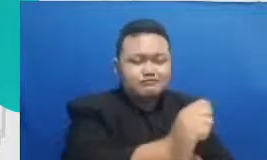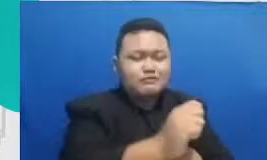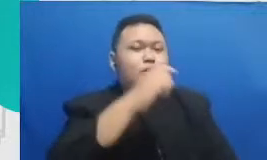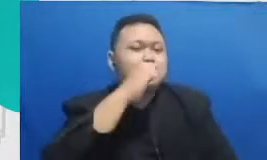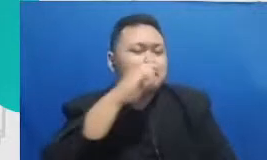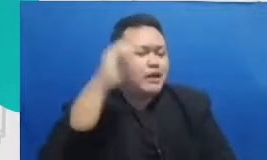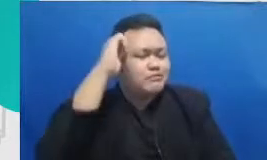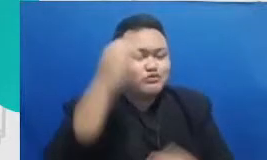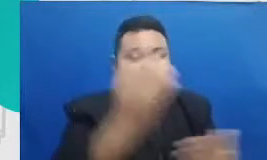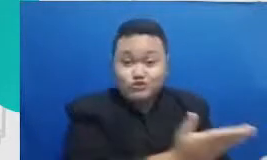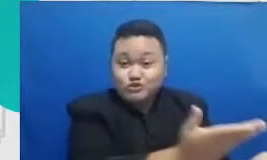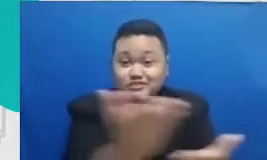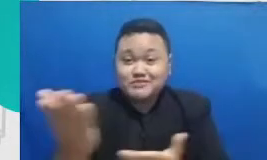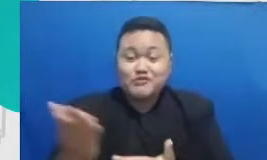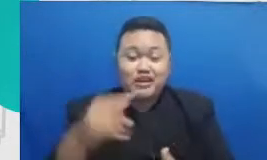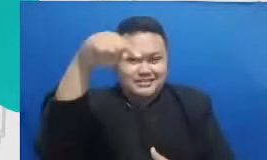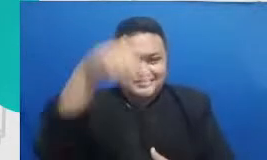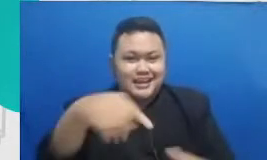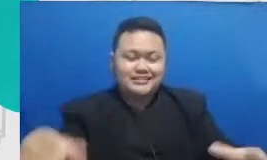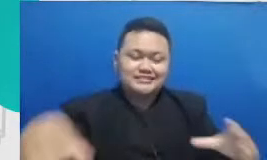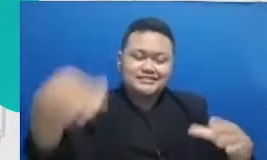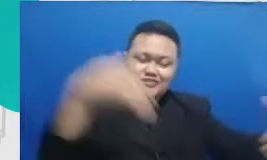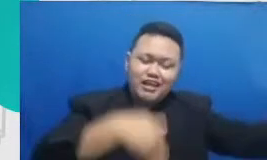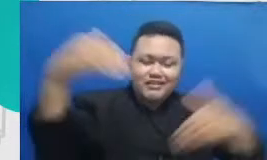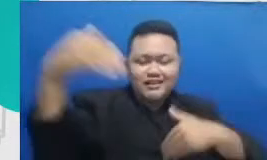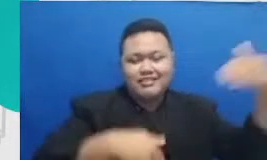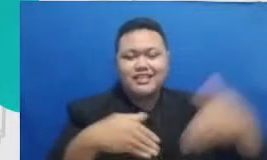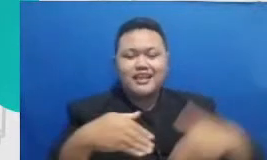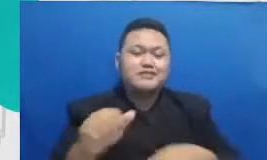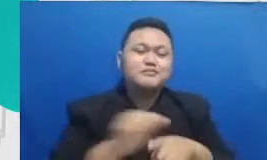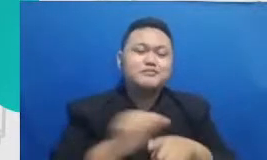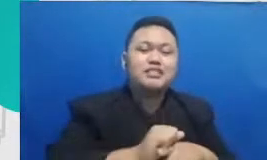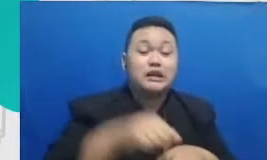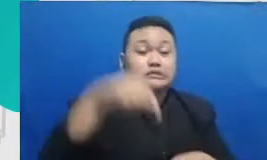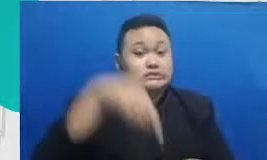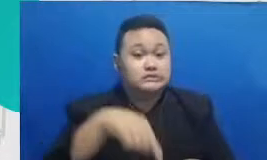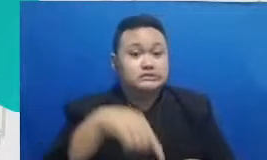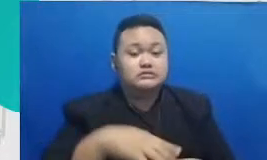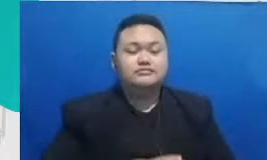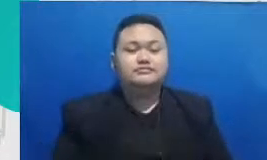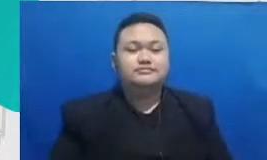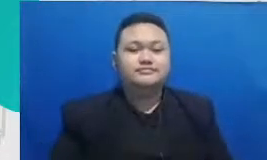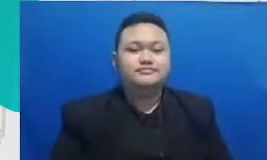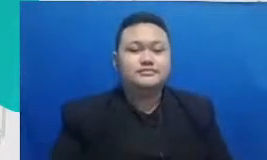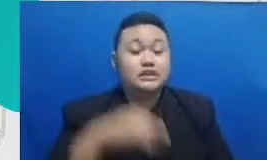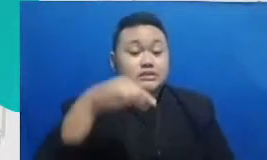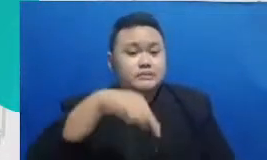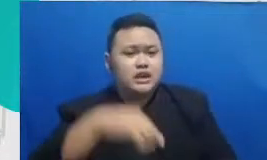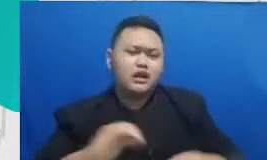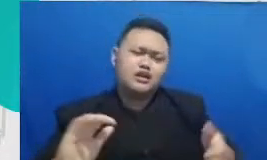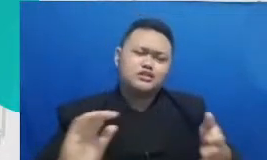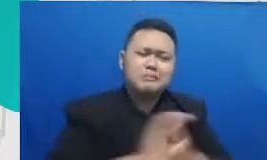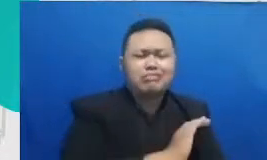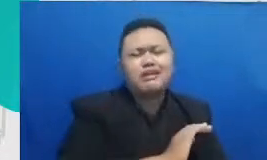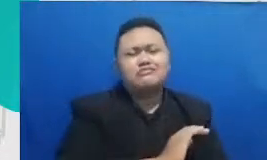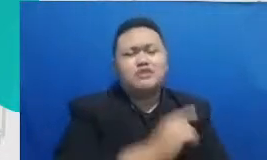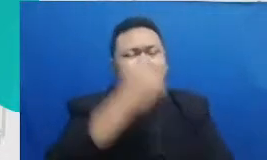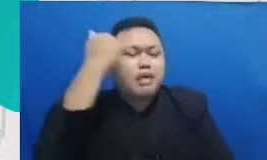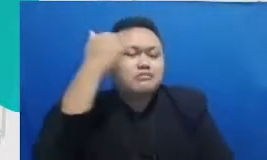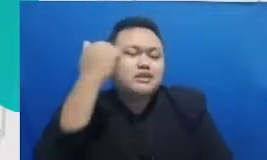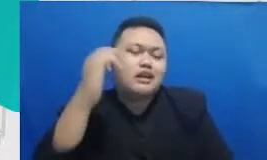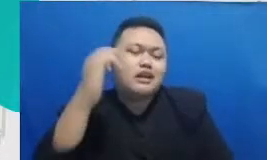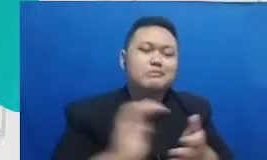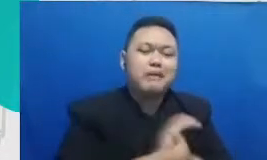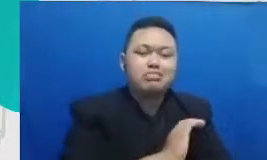terlibat dalam pelatihan ini karena kesempatan untuk belajar kesempatan juga untuk saling berbagi